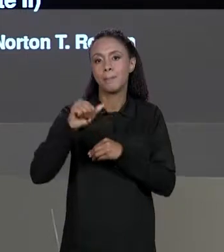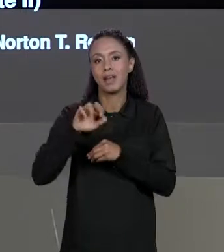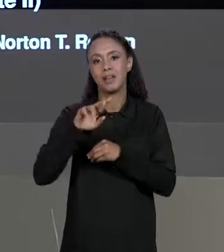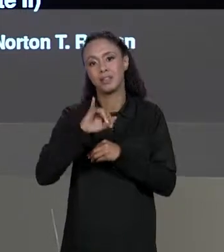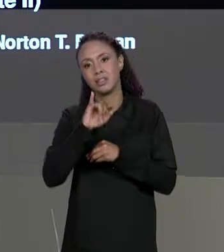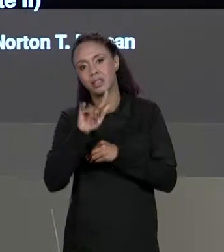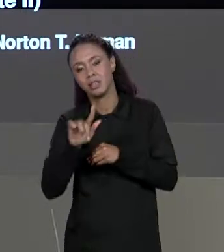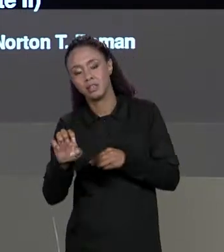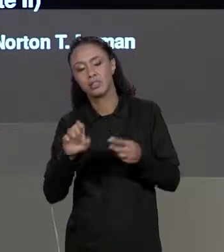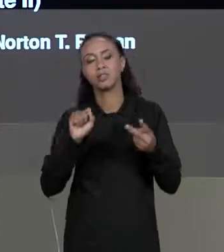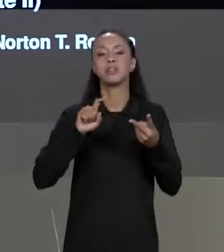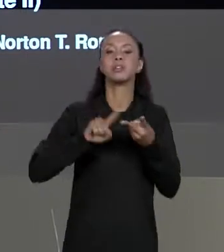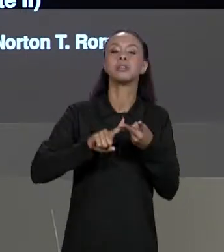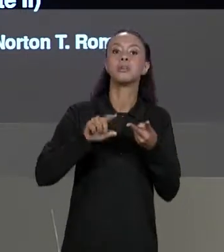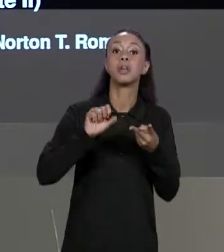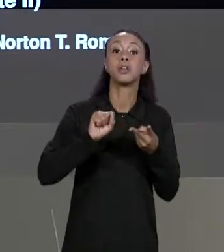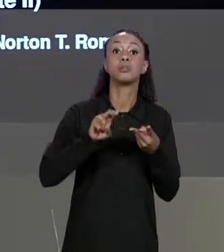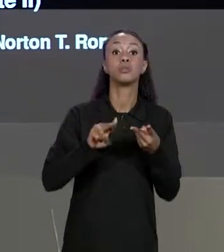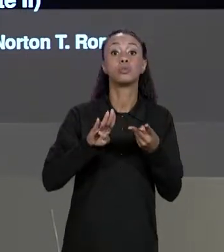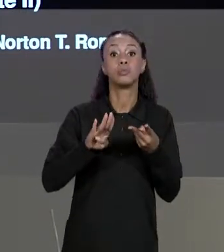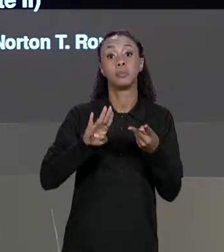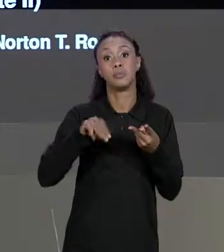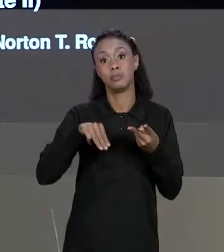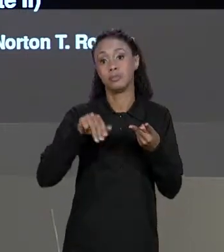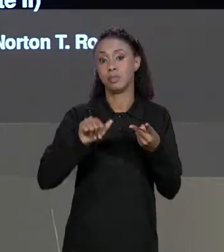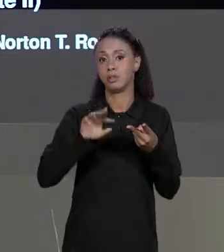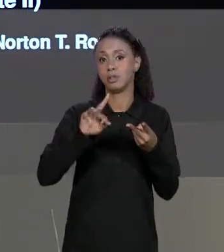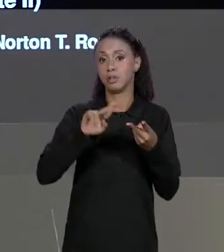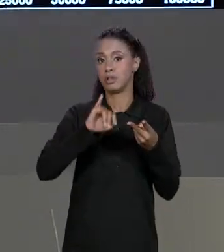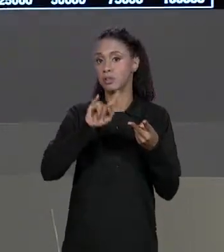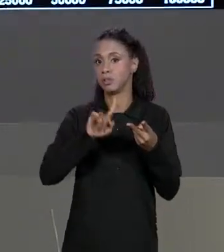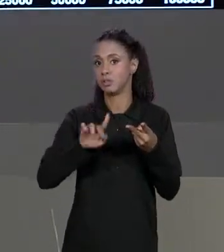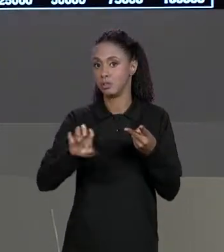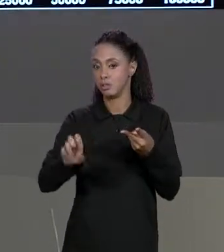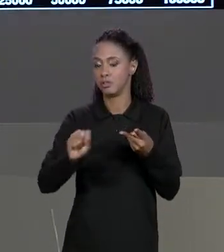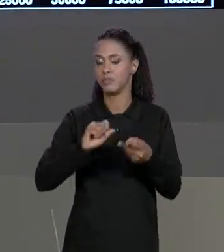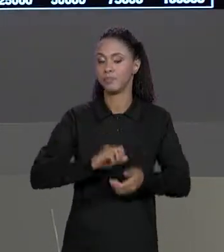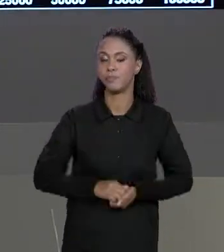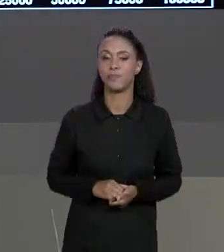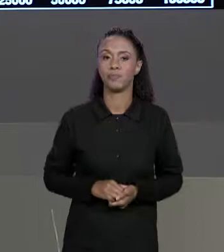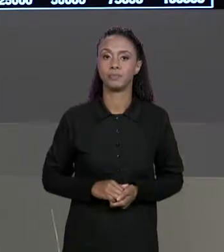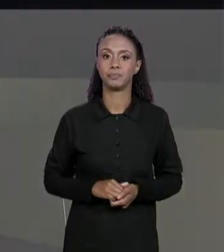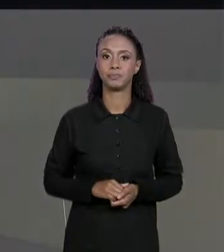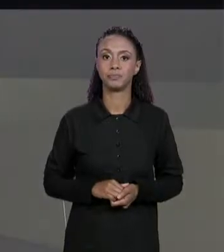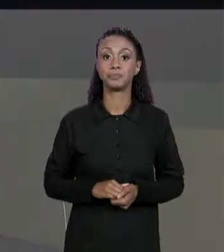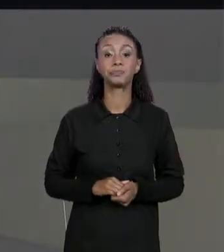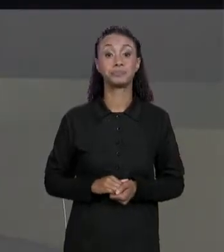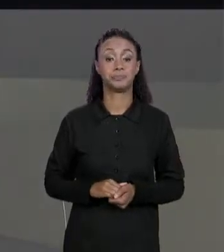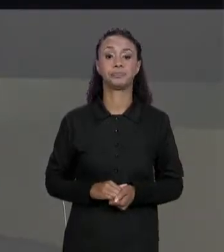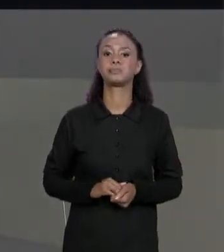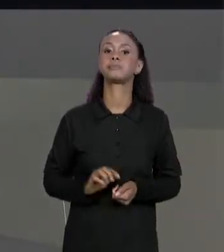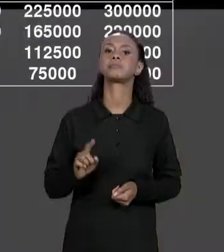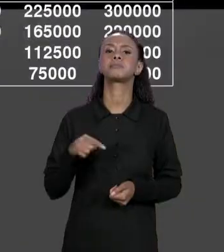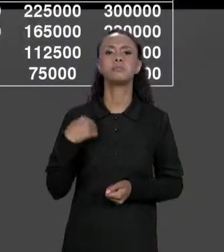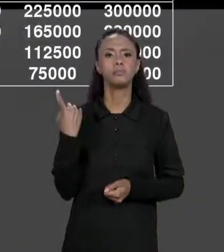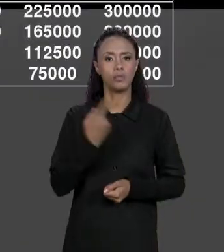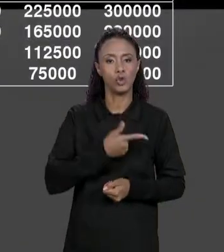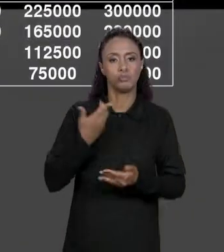INFORMAÇÕES DESSAS DUAS MATRIZES E GERANDO UMA TERCEIRA MATRIZ. NÓS JÁ TÍNHAMOS DA AULA PASSADA A